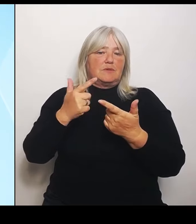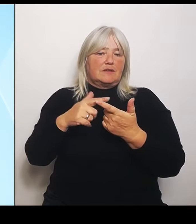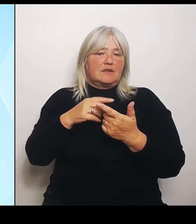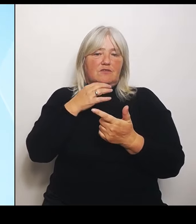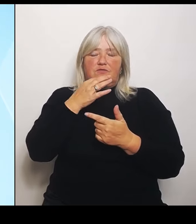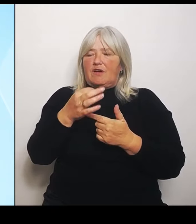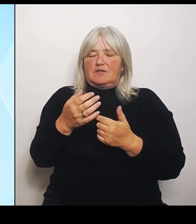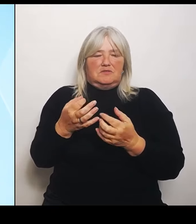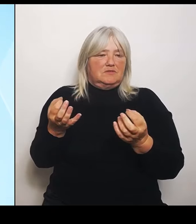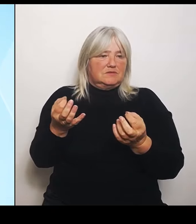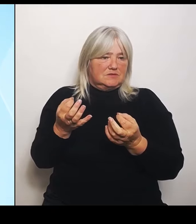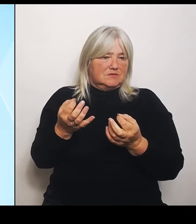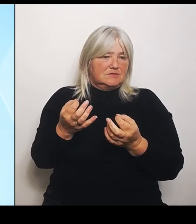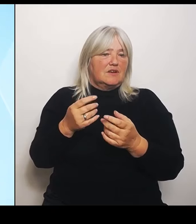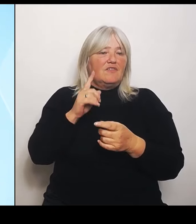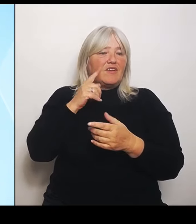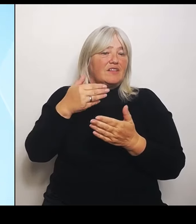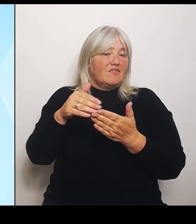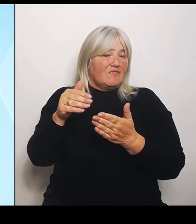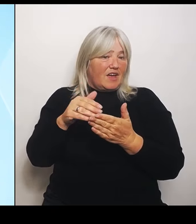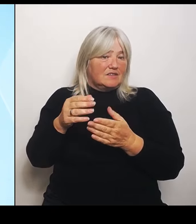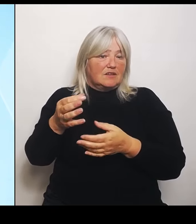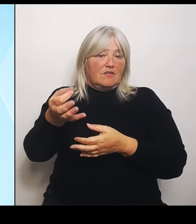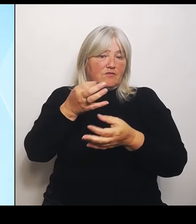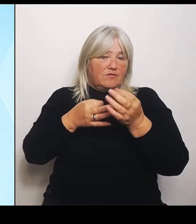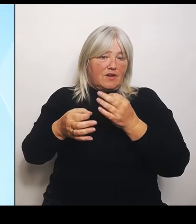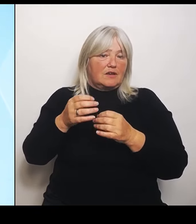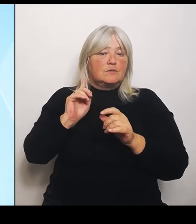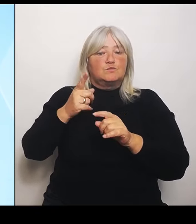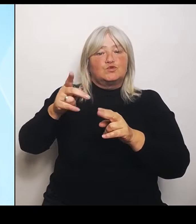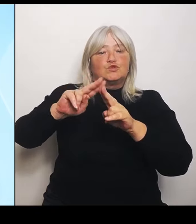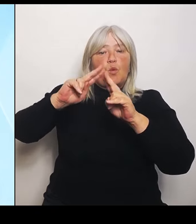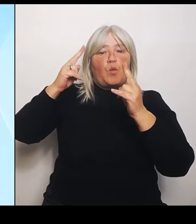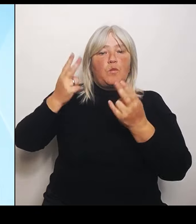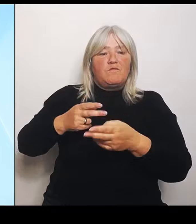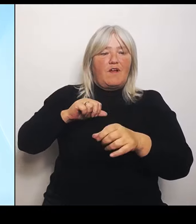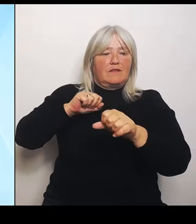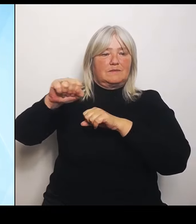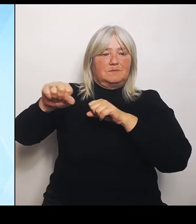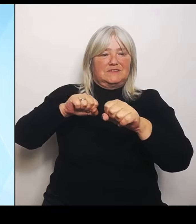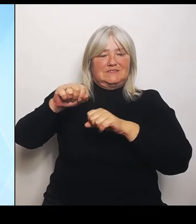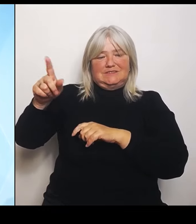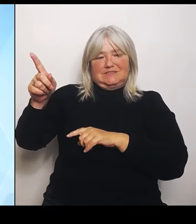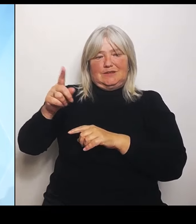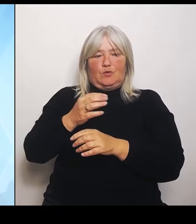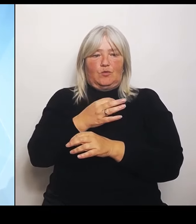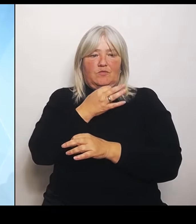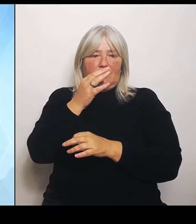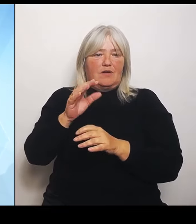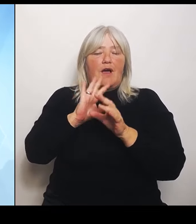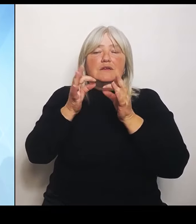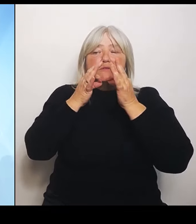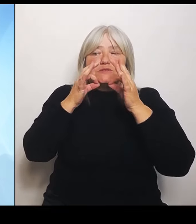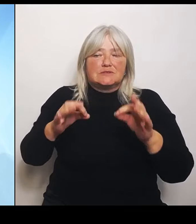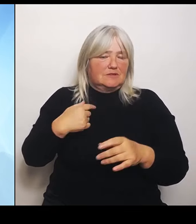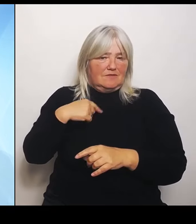Umweltministerium beantworten, weil alle Details weiß ich dann auch nicht. (Rednerwechsel) Zu den Universitätskliniken: Die gefährden niemanden.